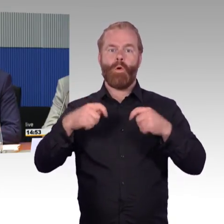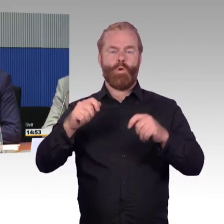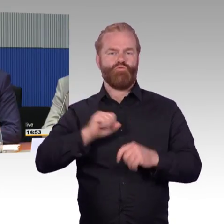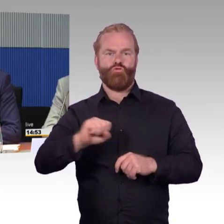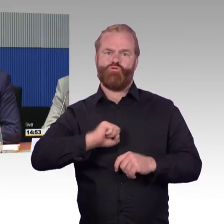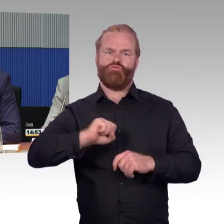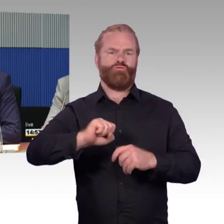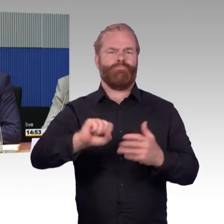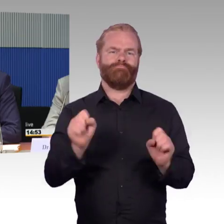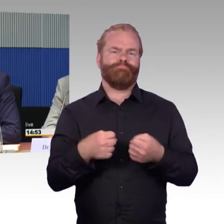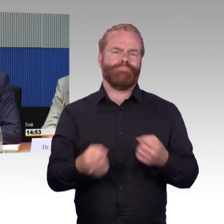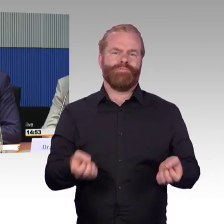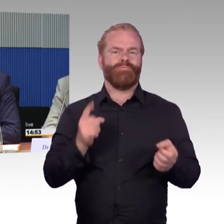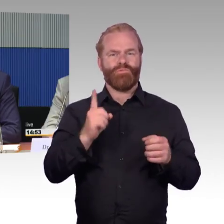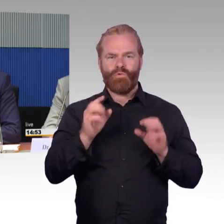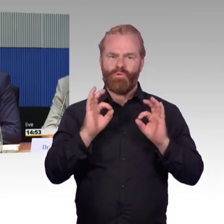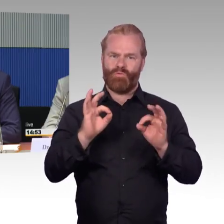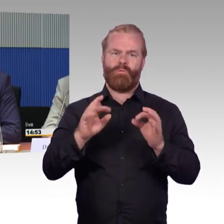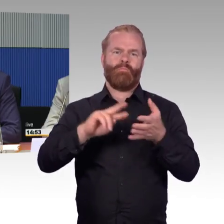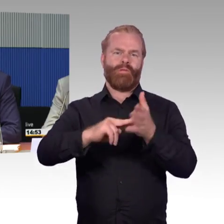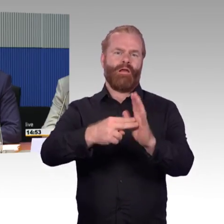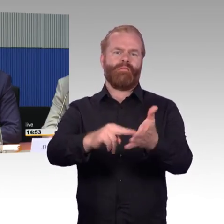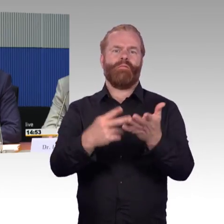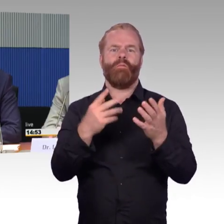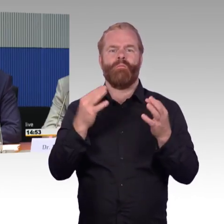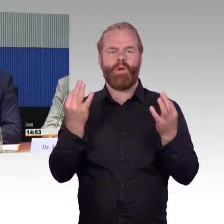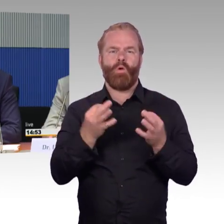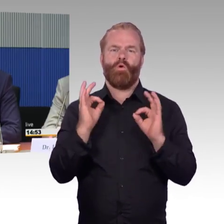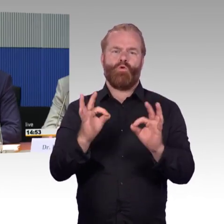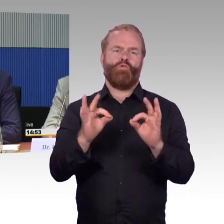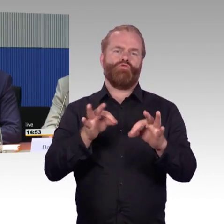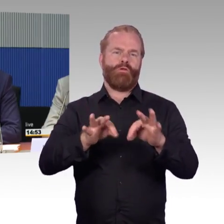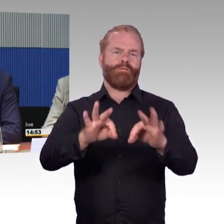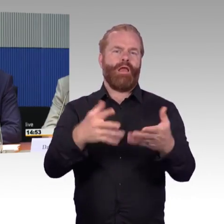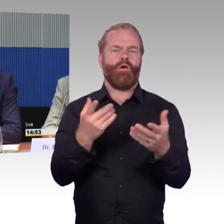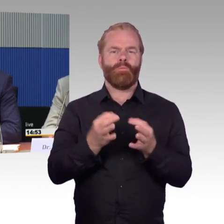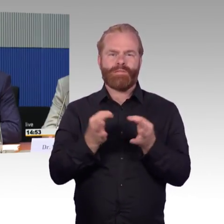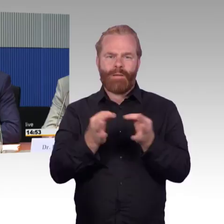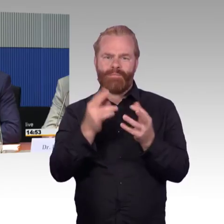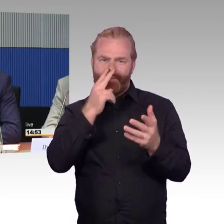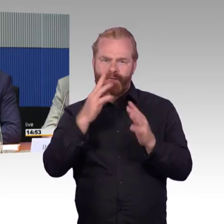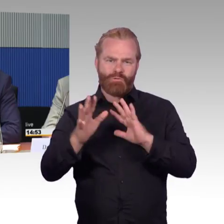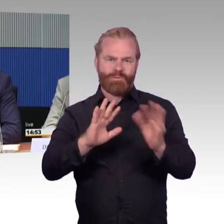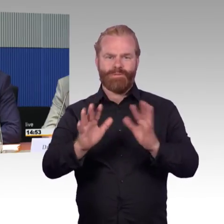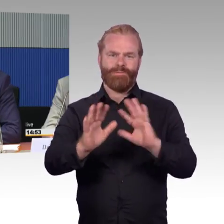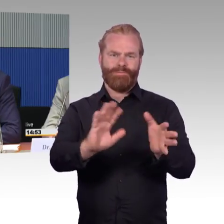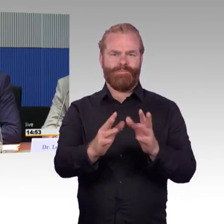eher Maßnahmen, die im digitalen Bereich liegen. In dem Bereich des Routings, im Bereich der Reisevorbereitungen,